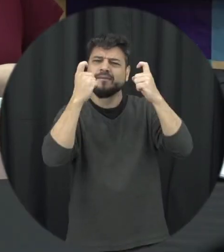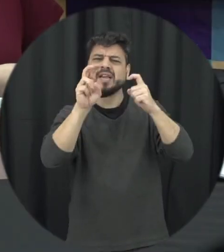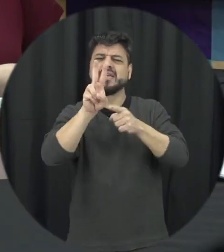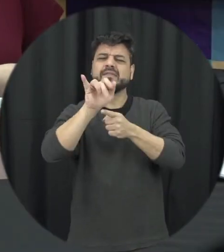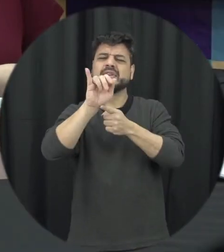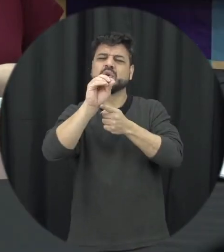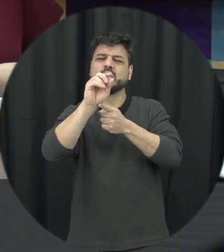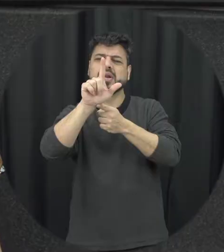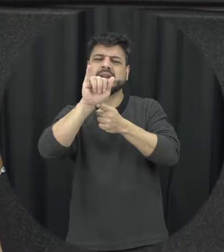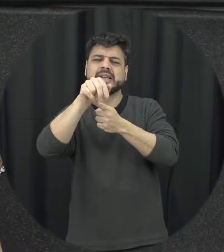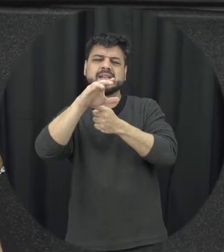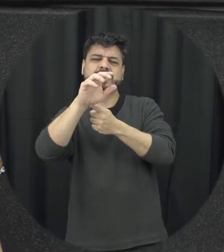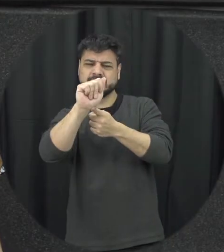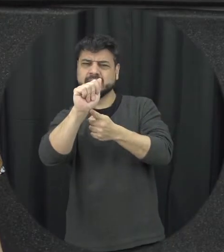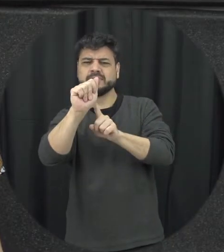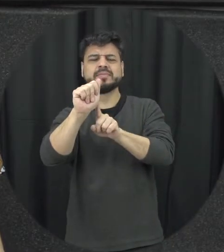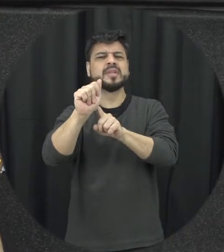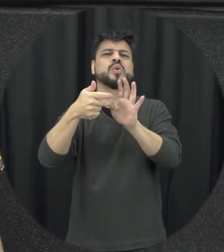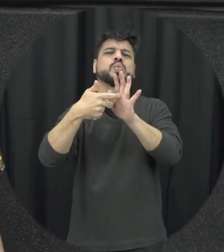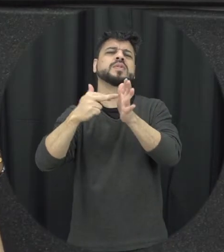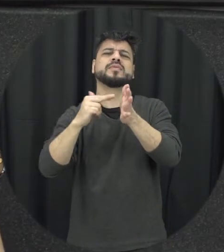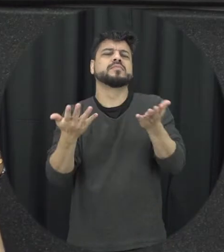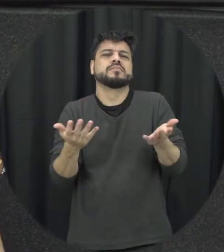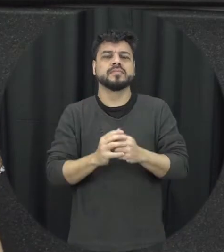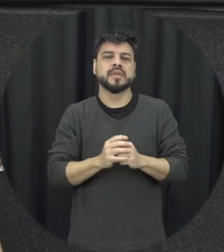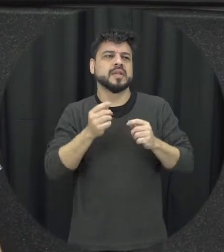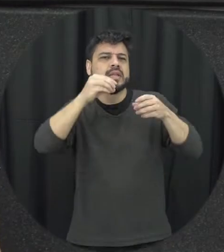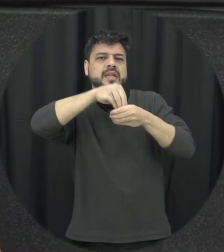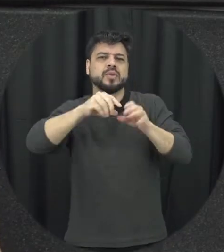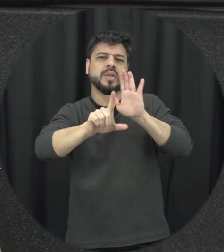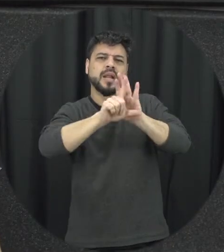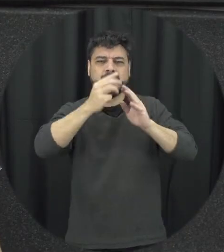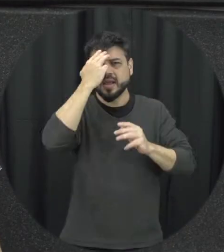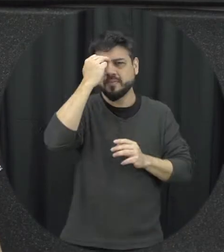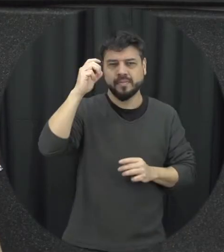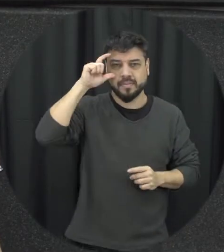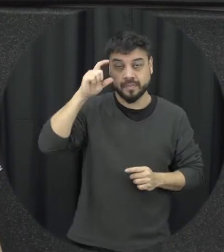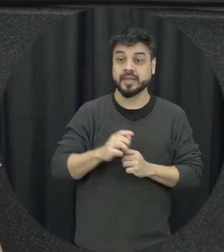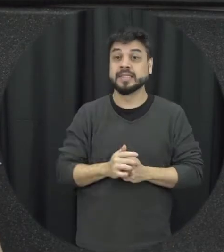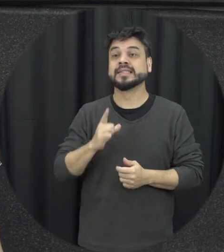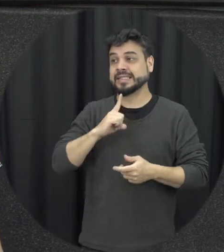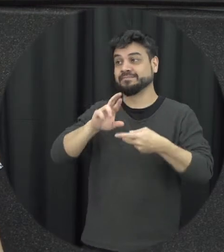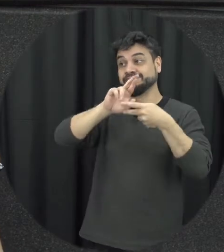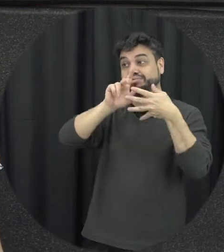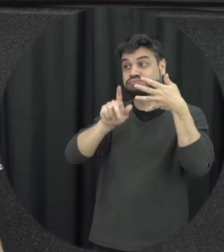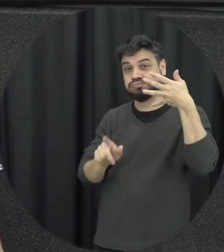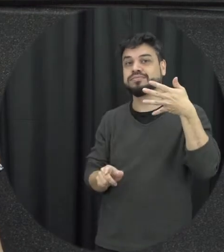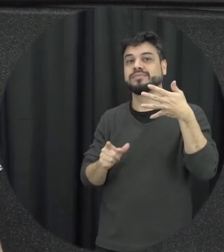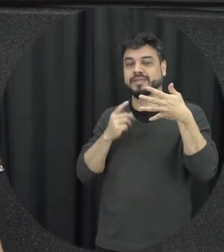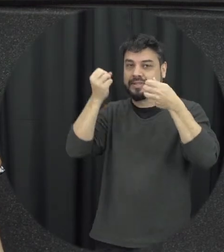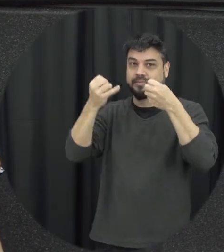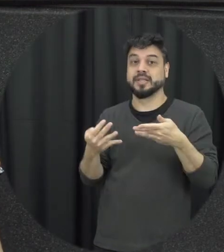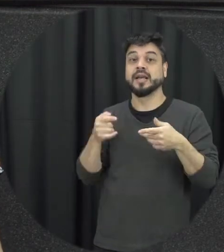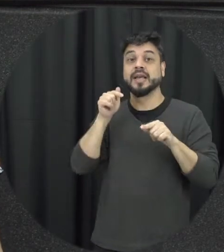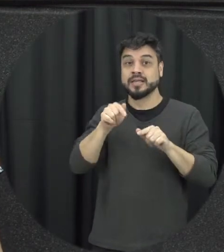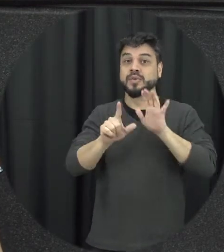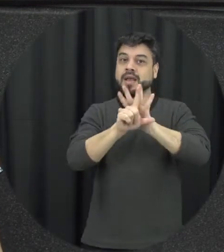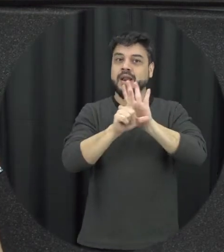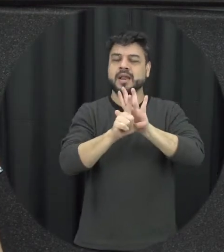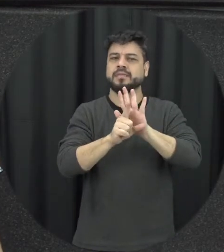uma série de aspectos não considerados violência da lei Maria da Penha, eu acho que esse é um dos ganhos que a